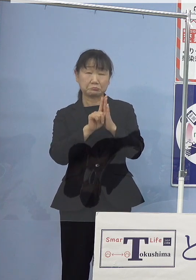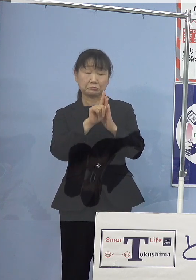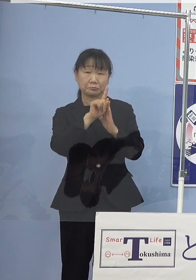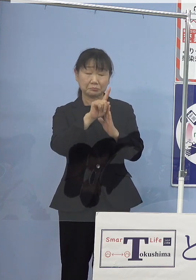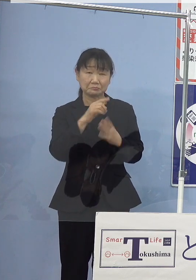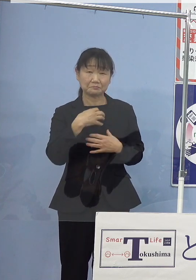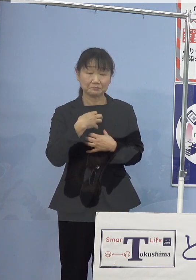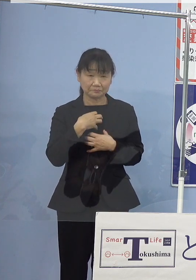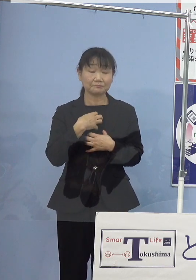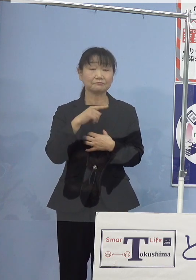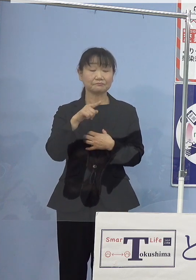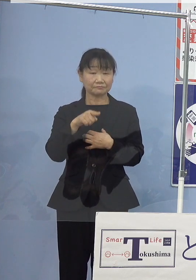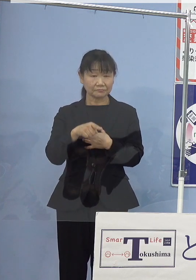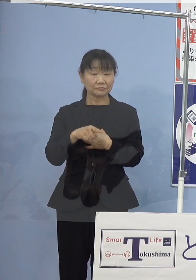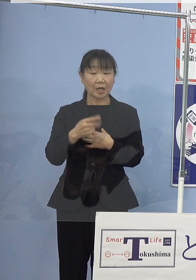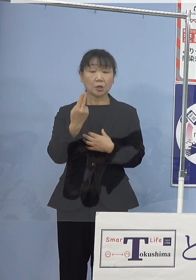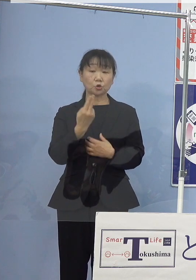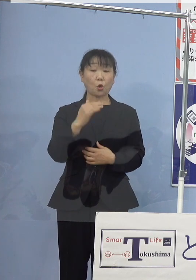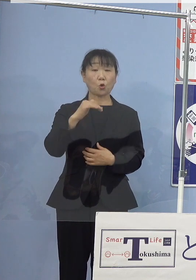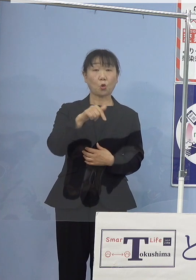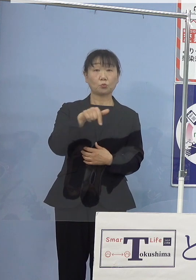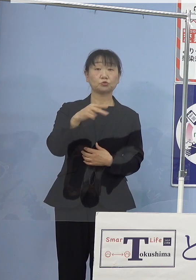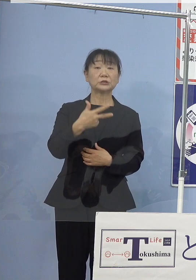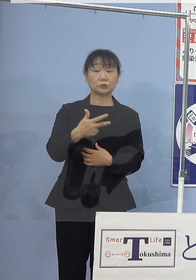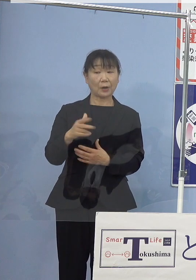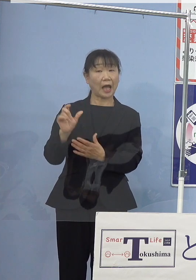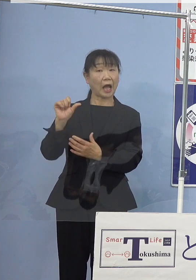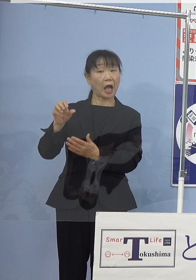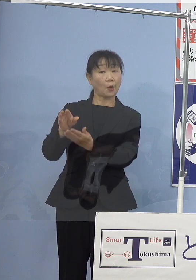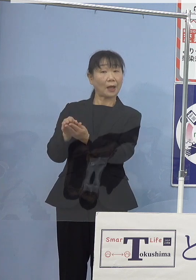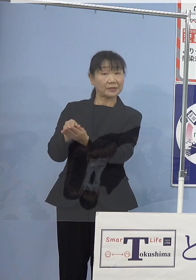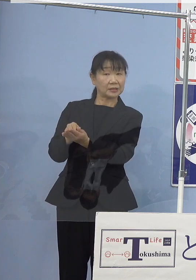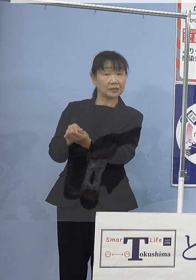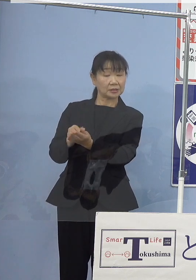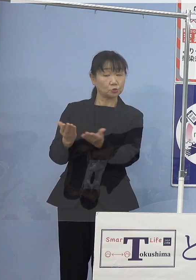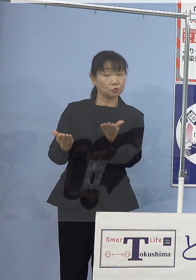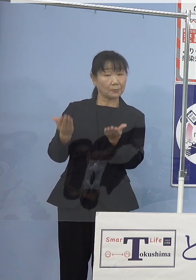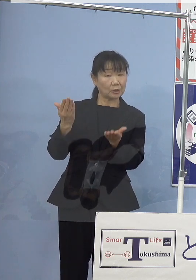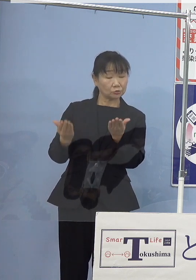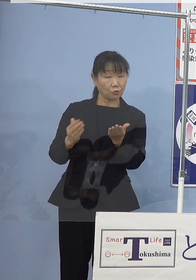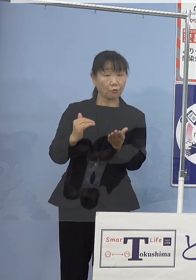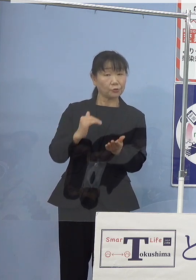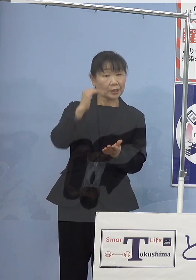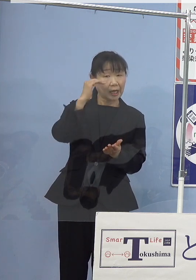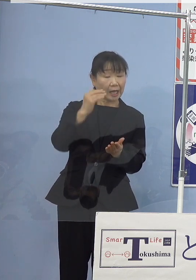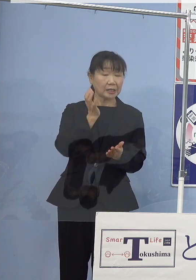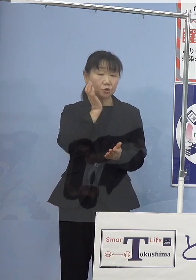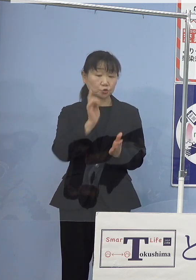トコブシはアワビに比べまして 高い水温を好むこと